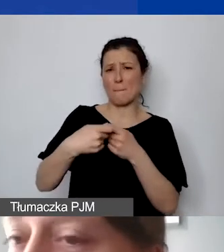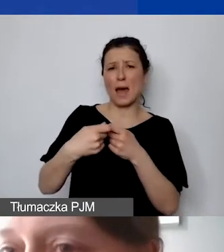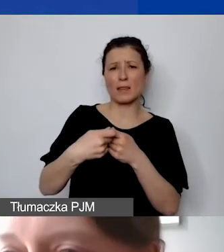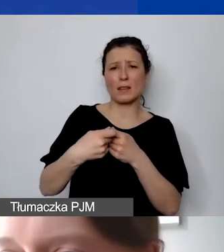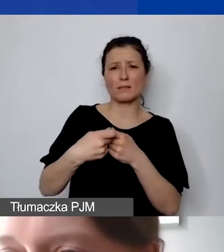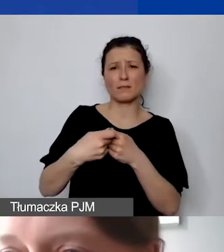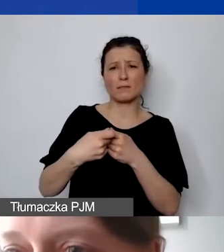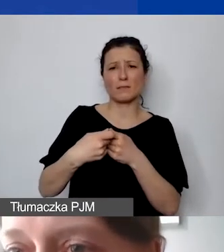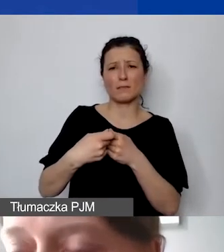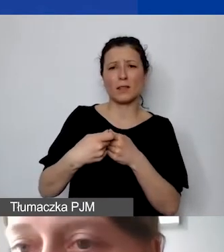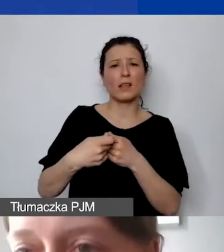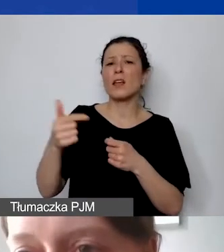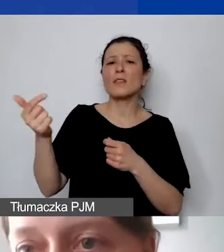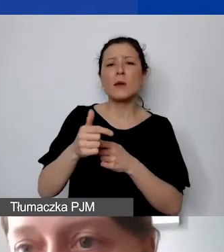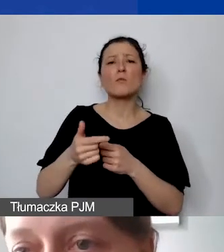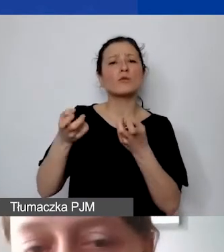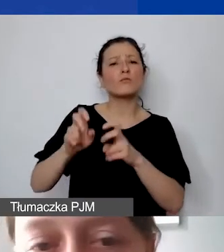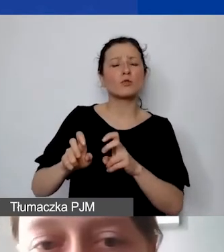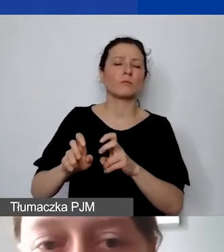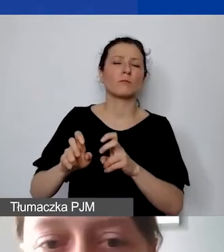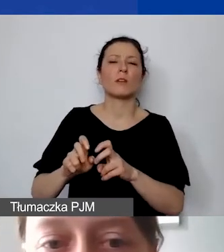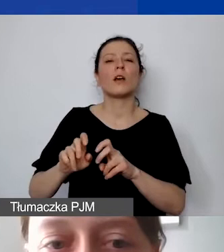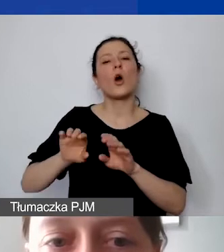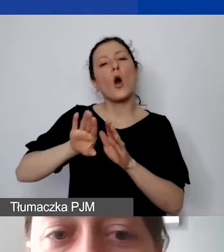wyodrębnionego rachunku bankowego - to tak naprawdę jedyna różnica.